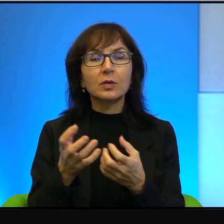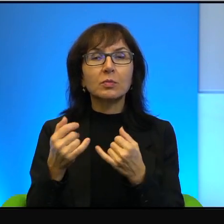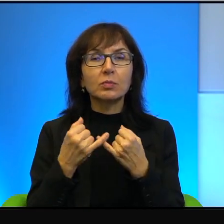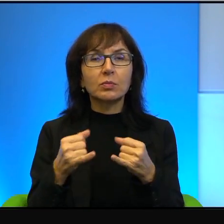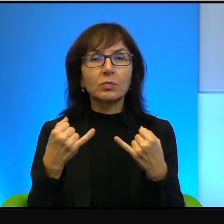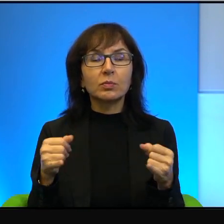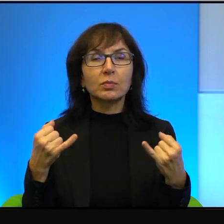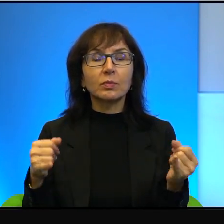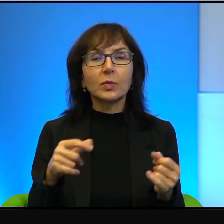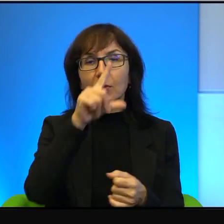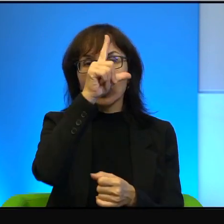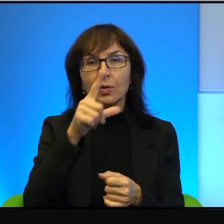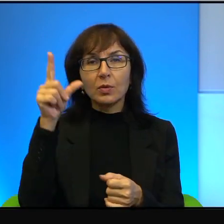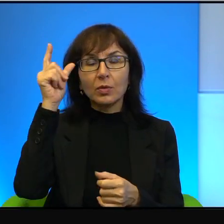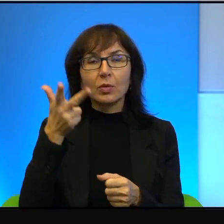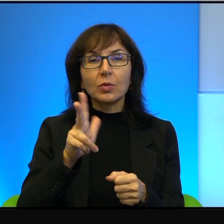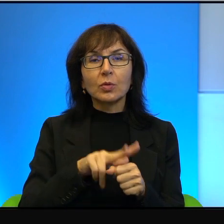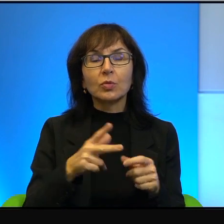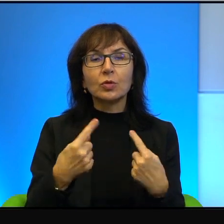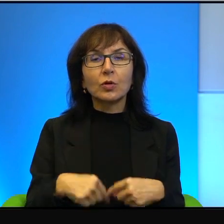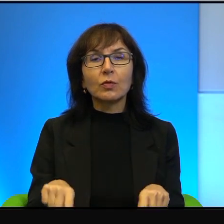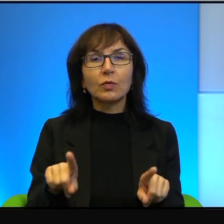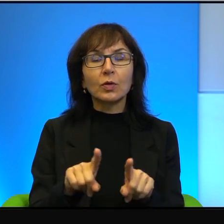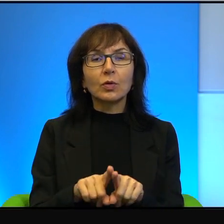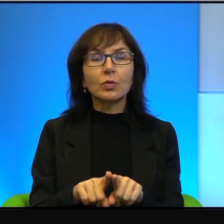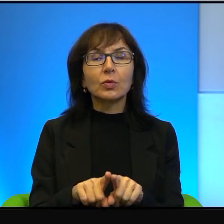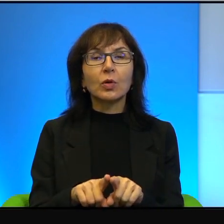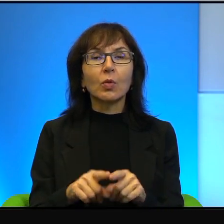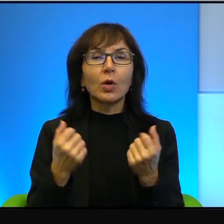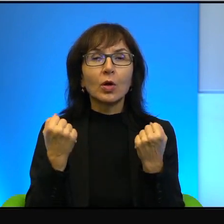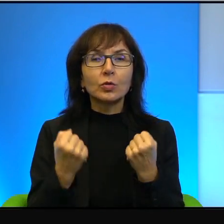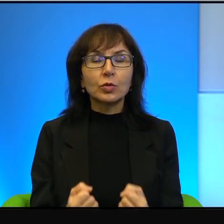To są ludzie, którzy wykonują niesamowicie ciężką i bardzo potrzebną pracę.